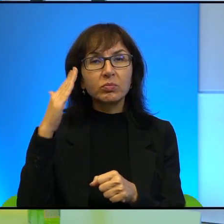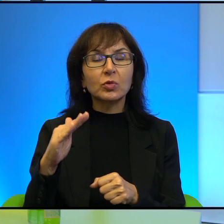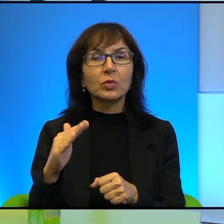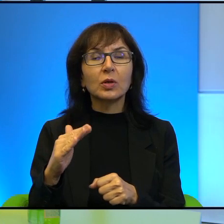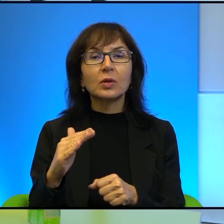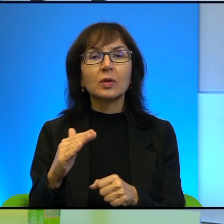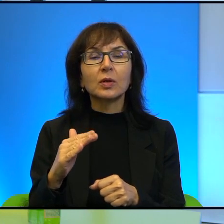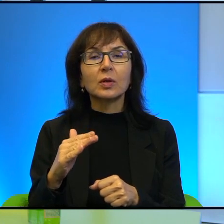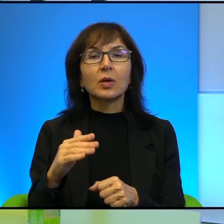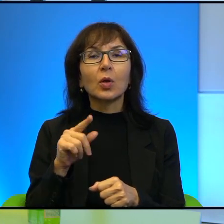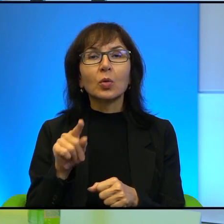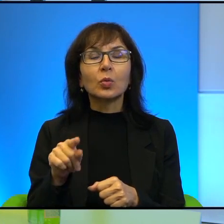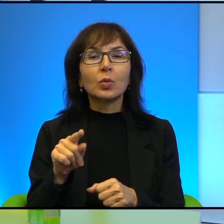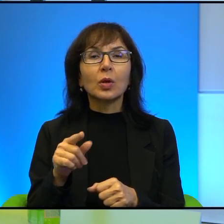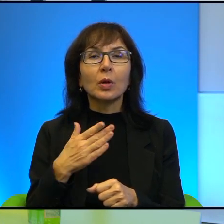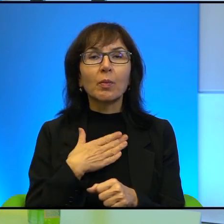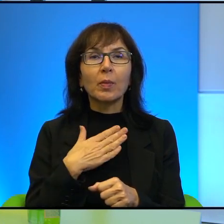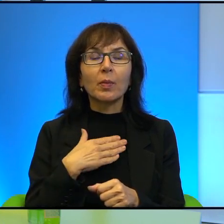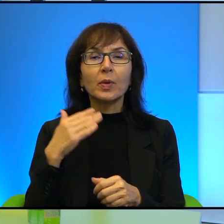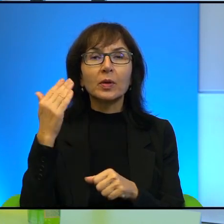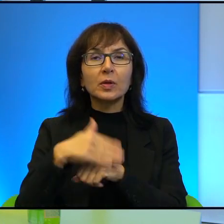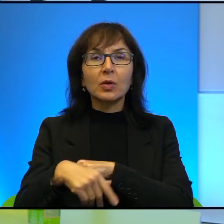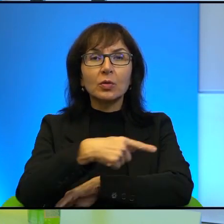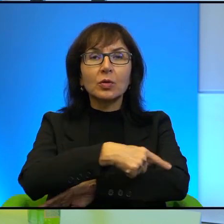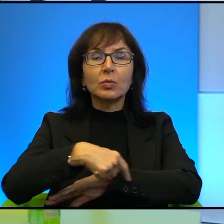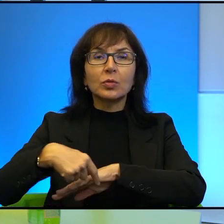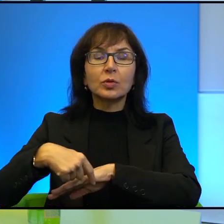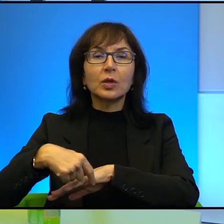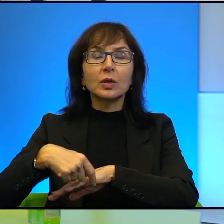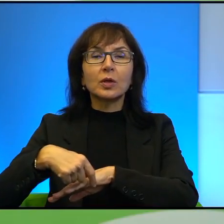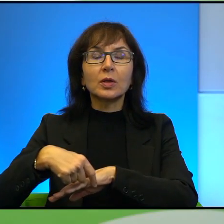No właśnie, bo tutaj mamy ten zachodni brzeg jest, być może Państwo to wiecie,